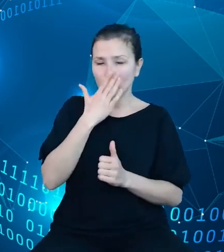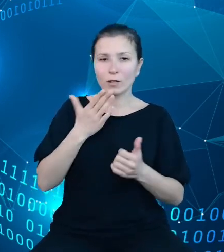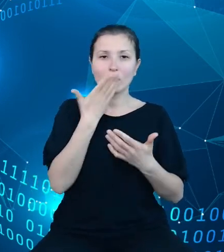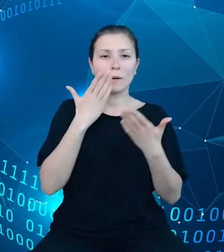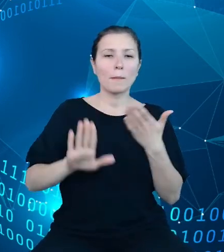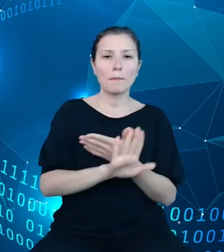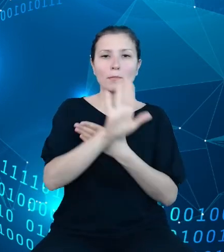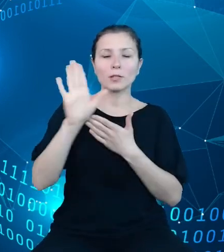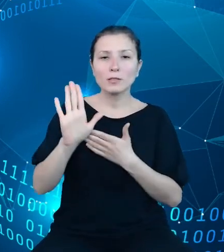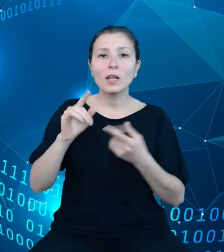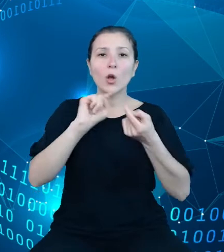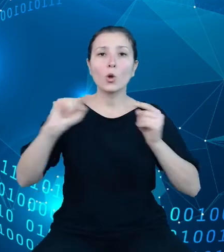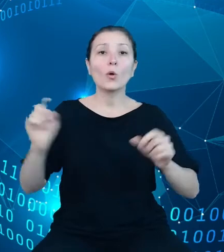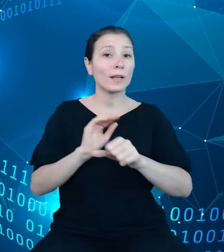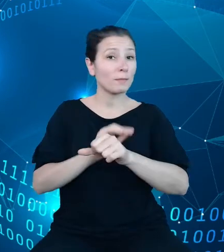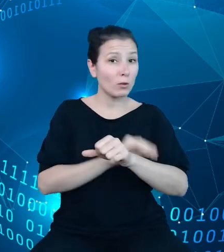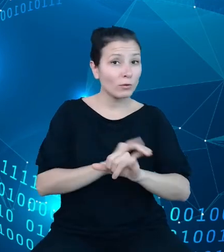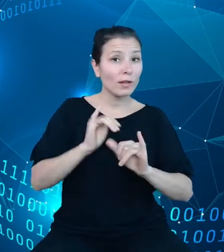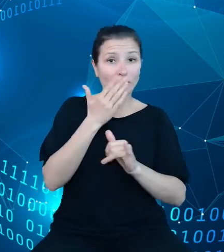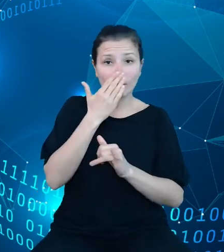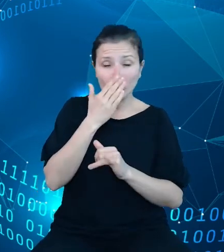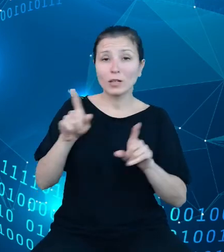metodologicznego, wskazywanie na charakterystyczne dla poszczególnych